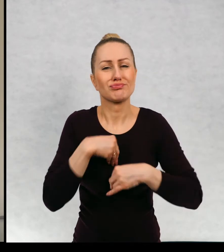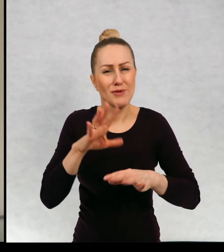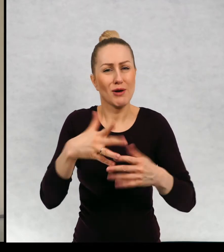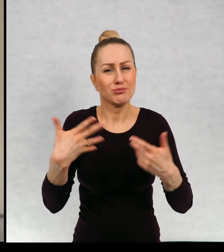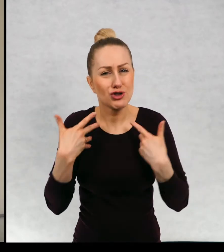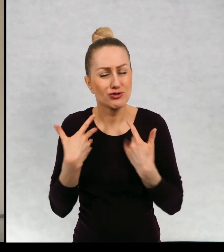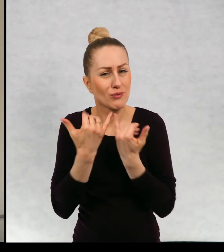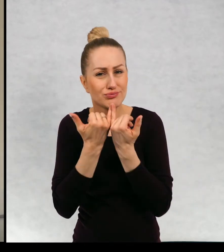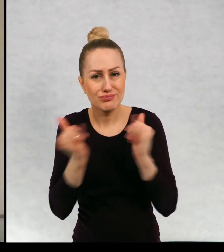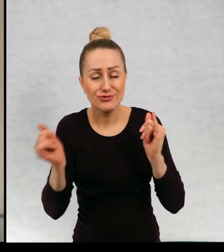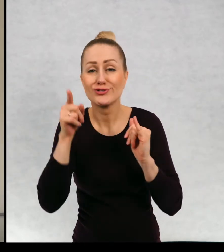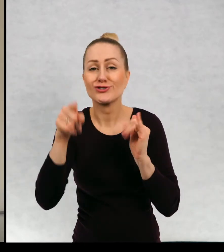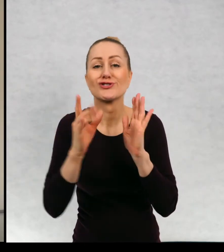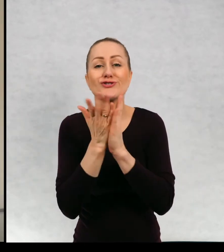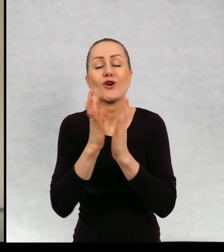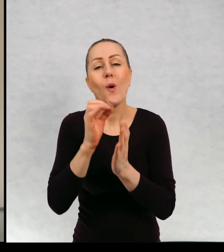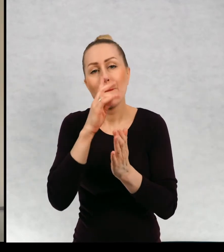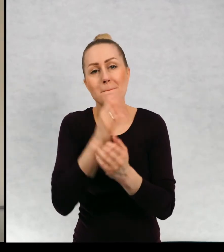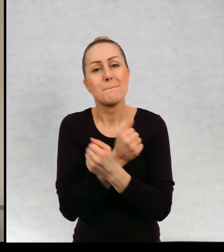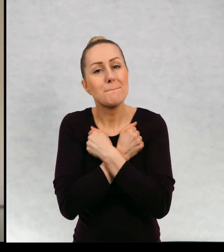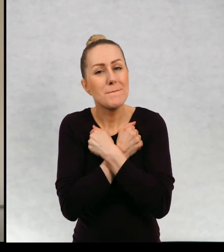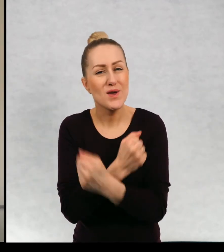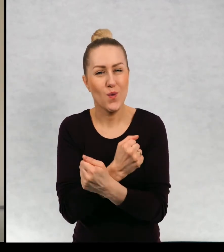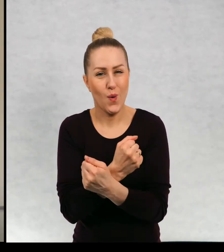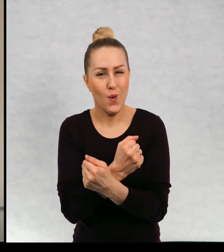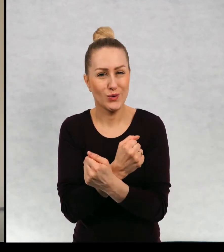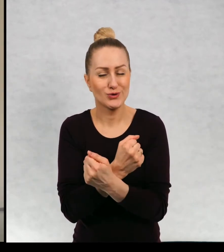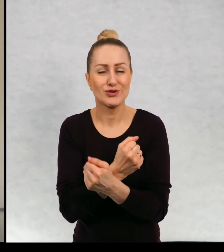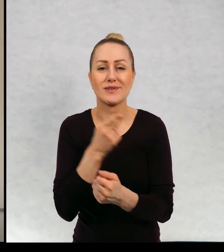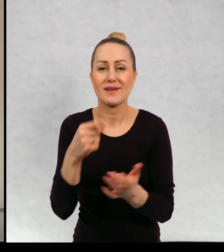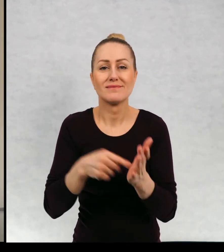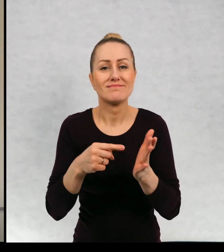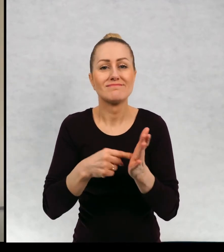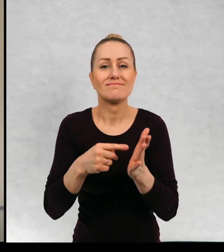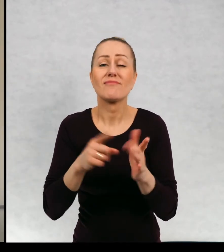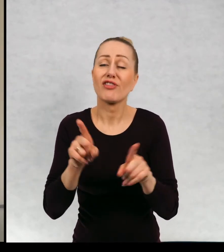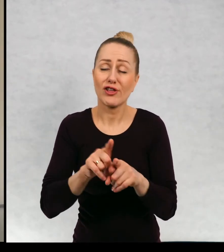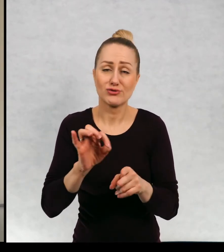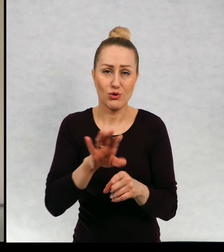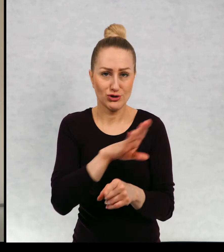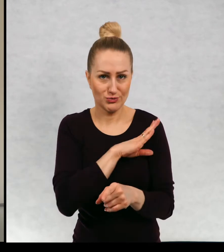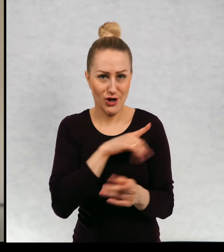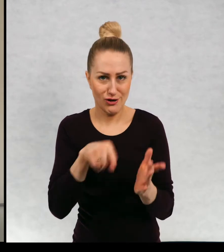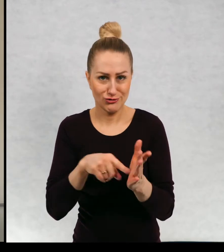Jest to książka o miłości i jest to książka o śmierci.